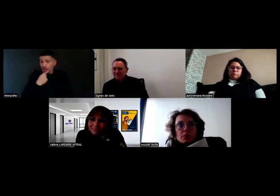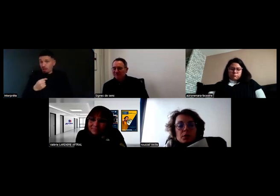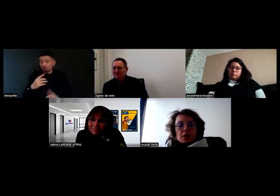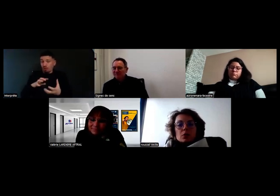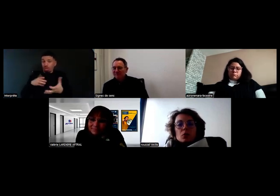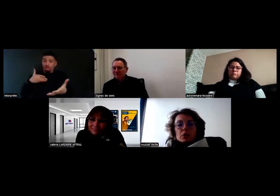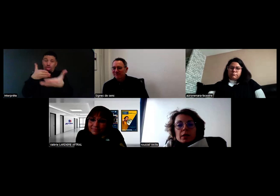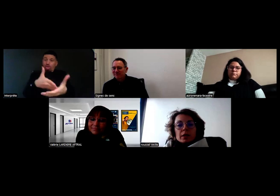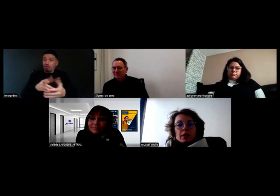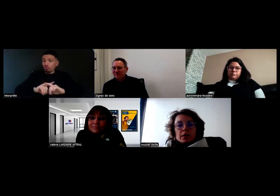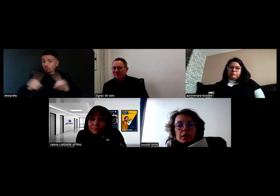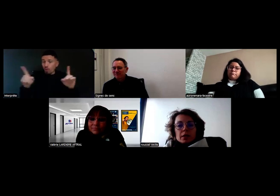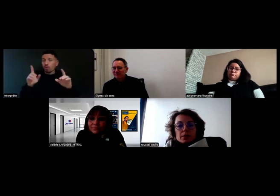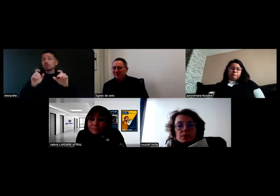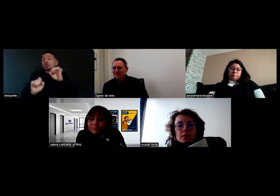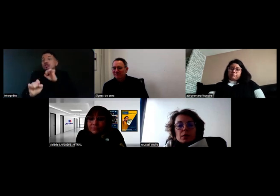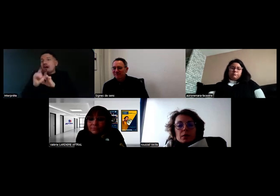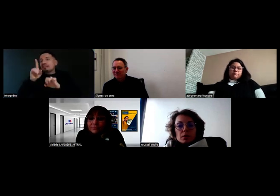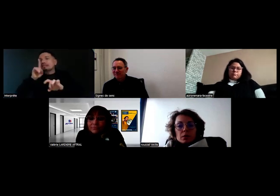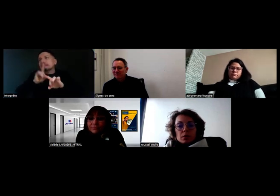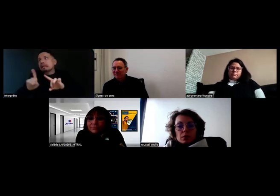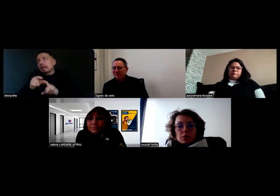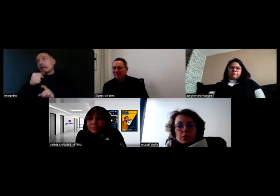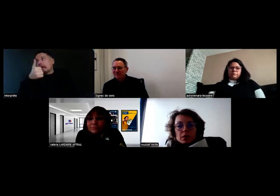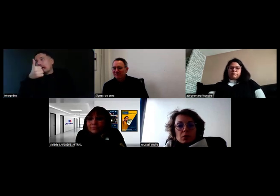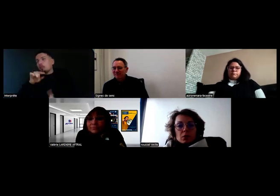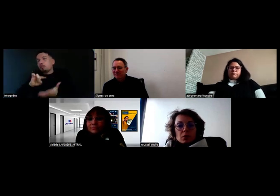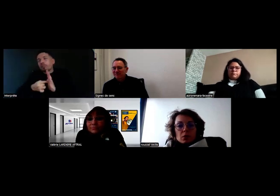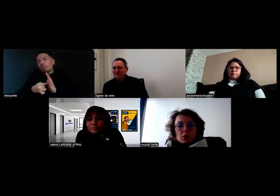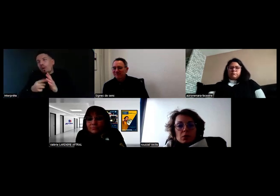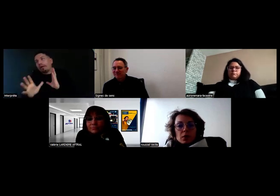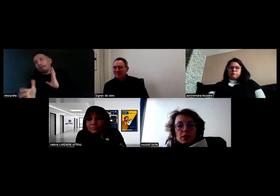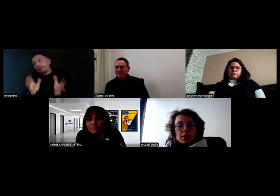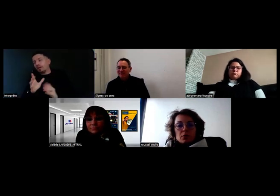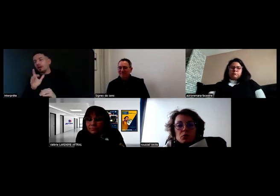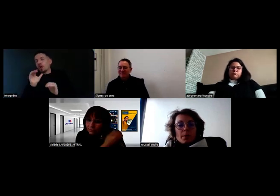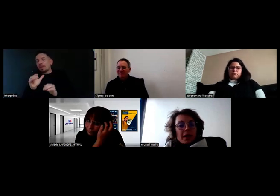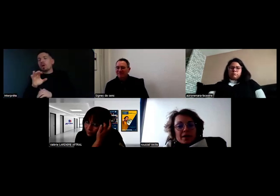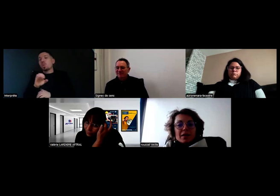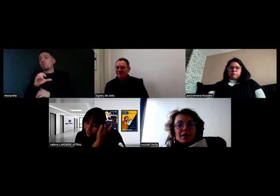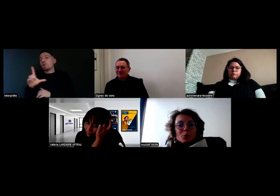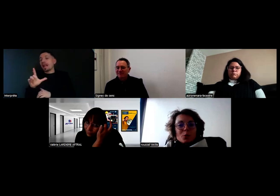La petite contrainte technique, c'est que Will ne doit pas casser un rétro.